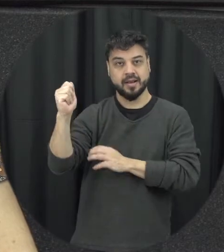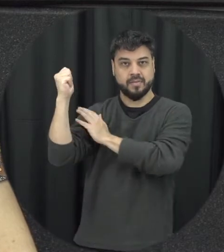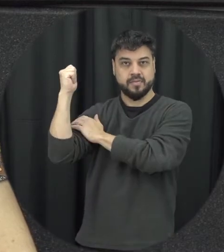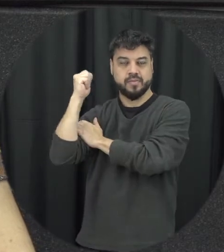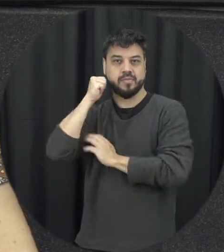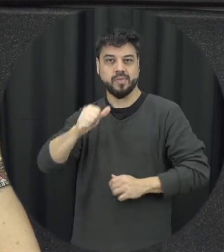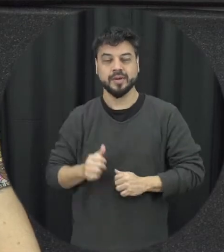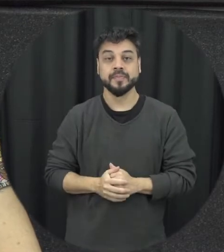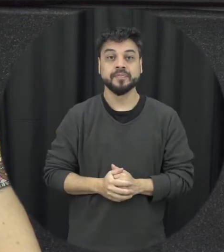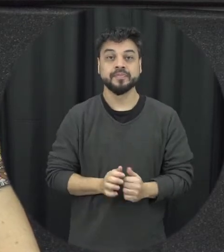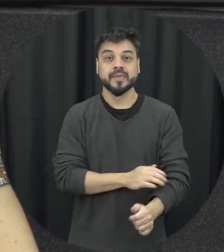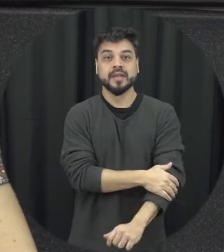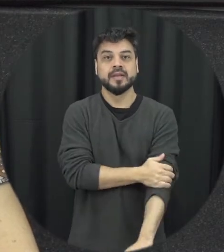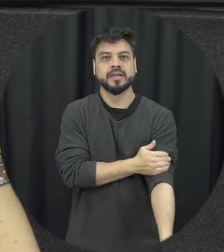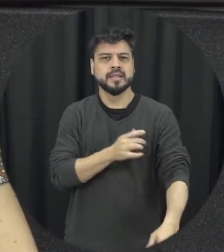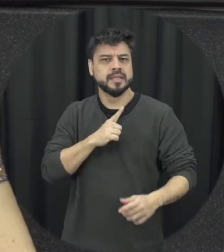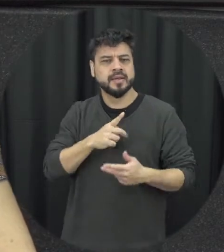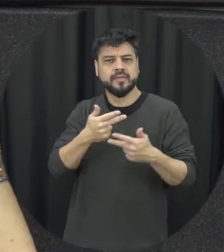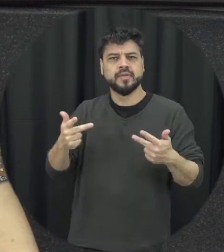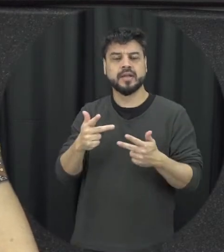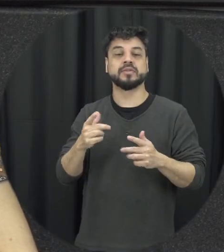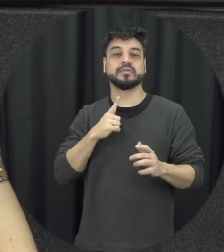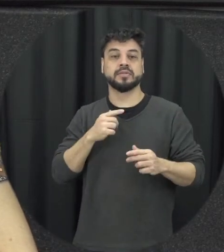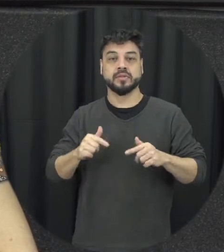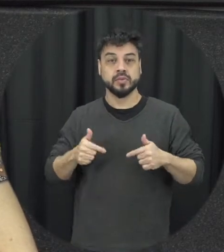agendas que incluem a violência contra mulher e Lei Maria da Penha sem dúvida é uma delas